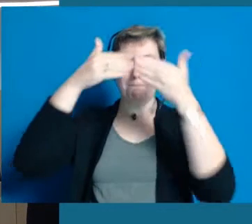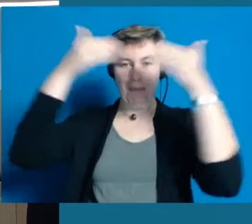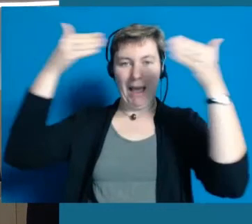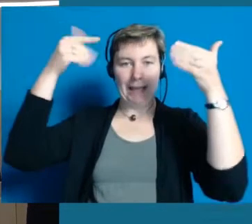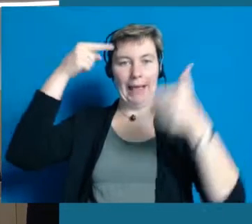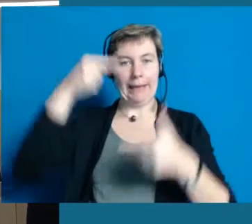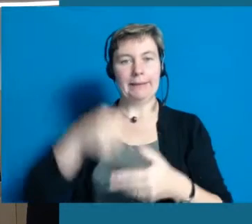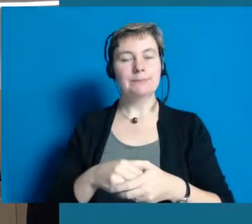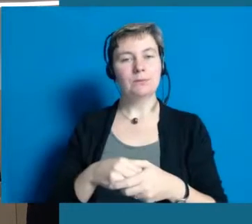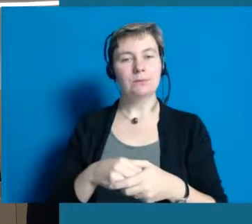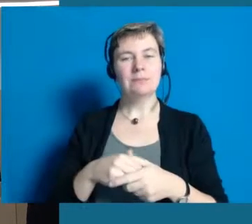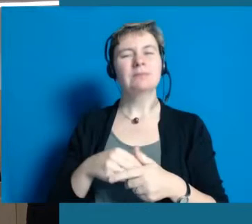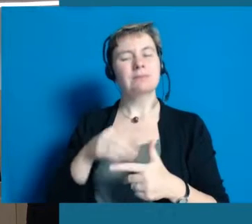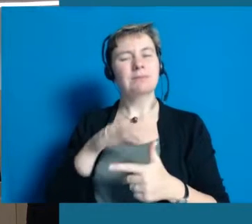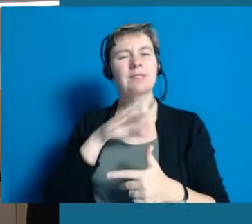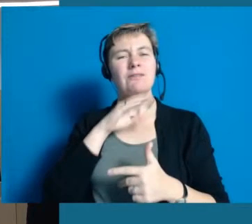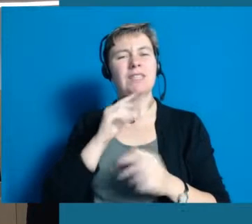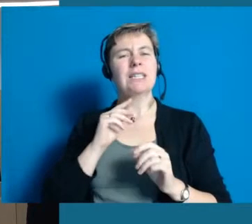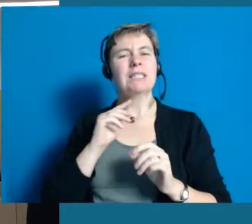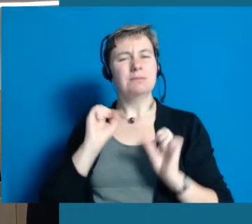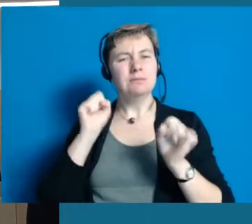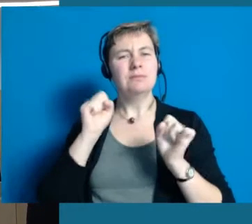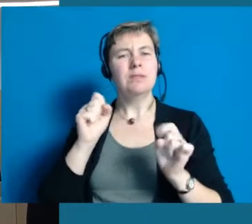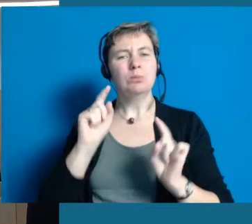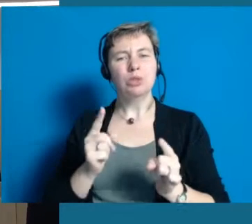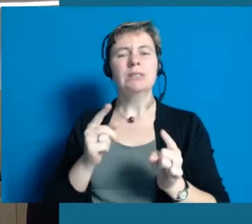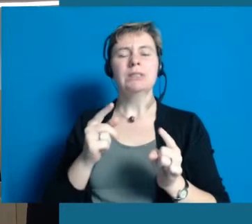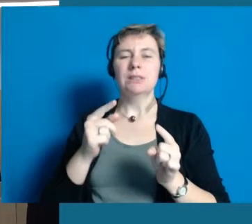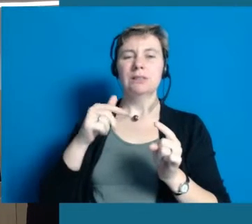das heißt, hier ist ein ziemliches Päckchen an Arbeit zu leisten,